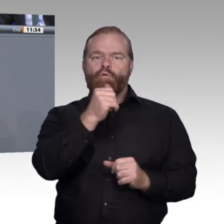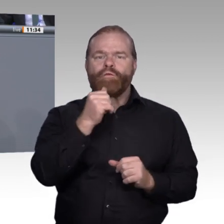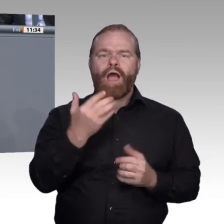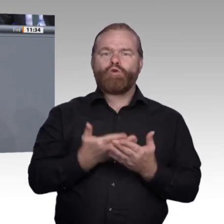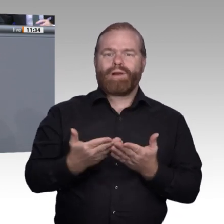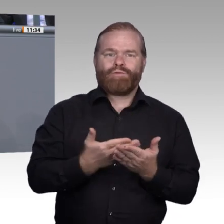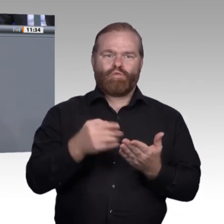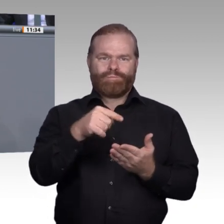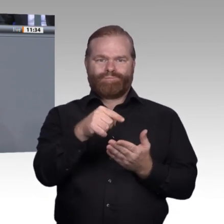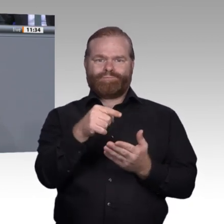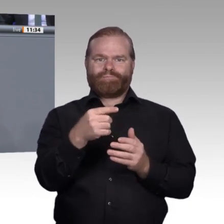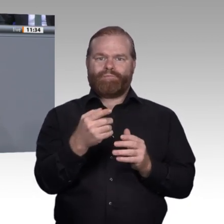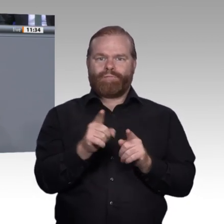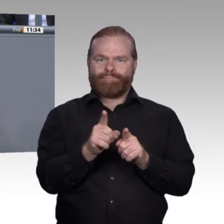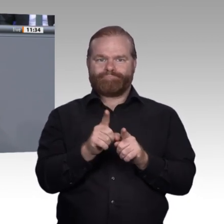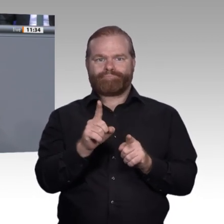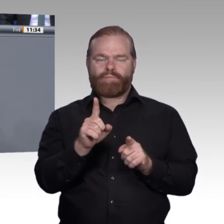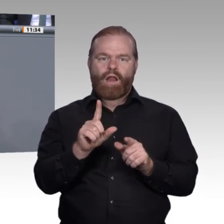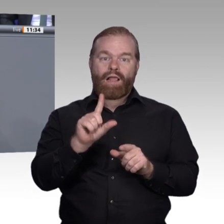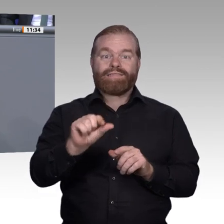werden für die Arbeitnehmer immer wichtiger. Deswegen muss es unser Ziel sein, dass wir